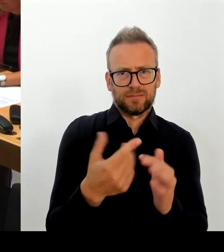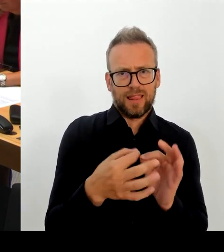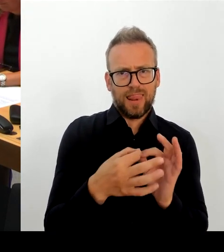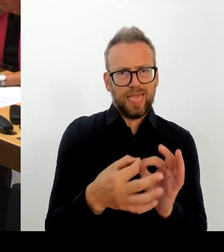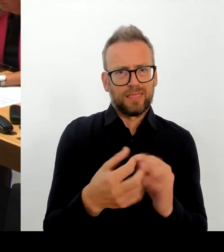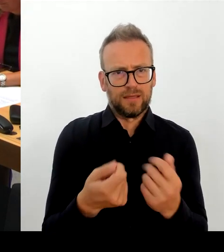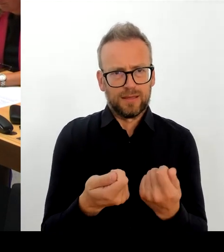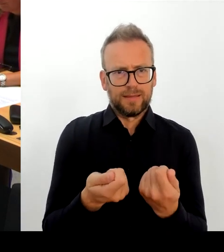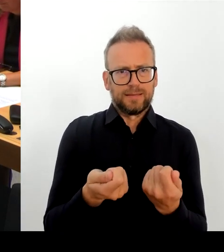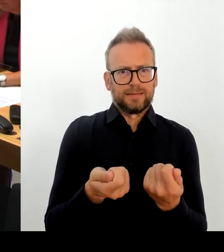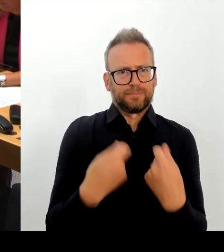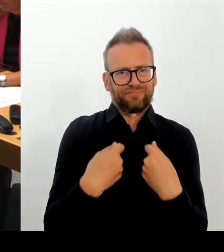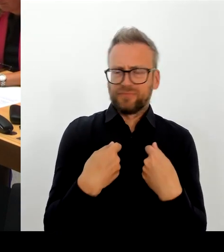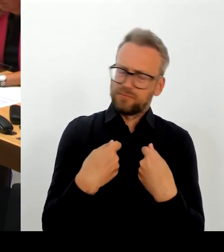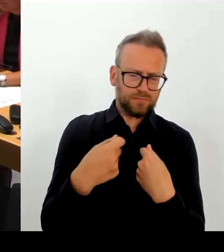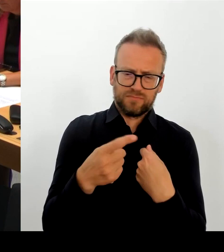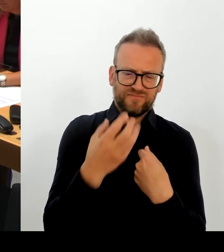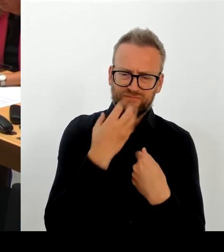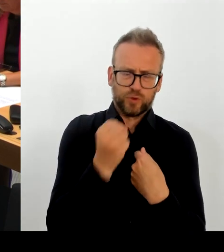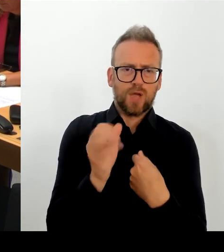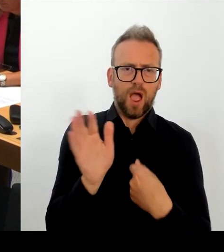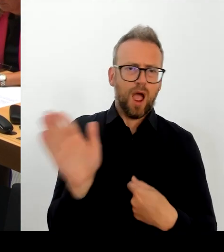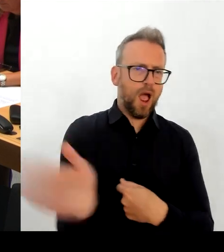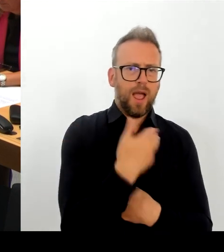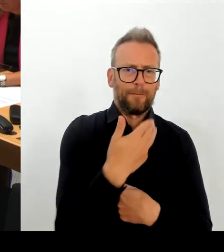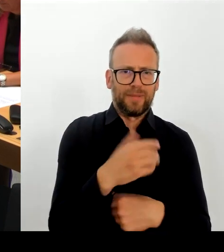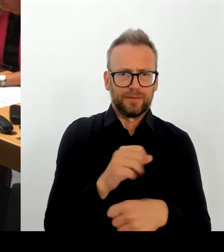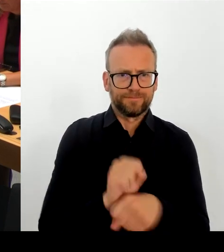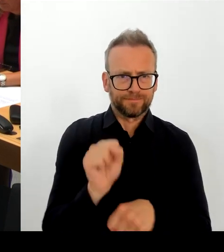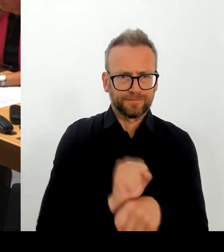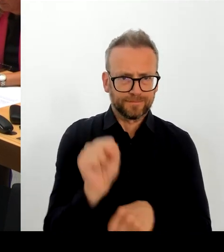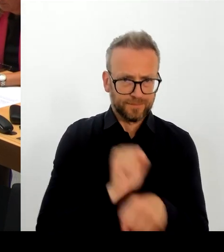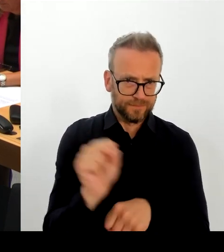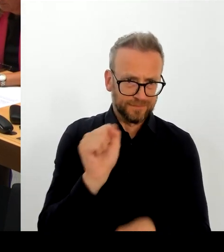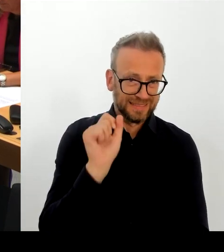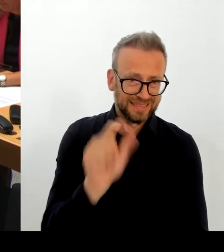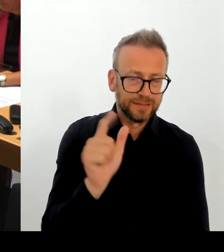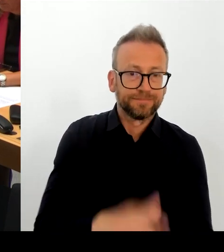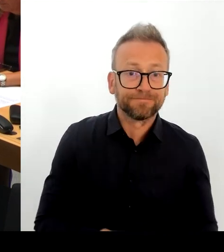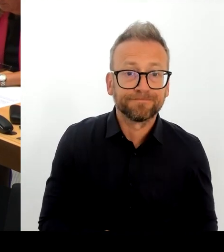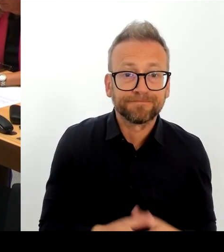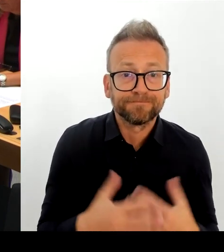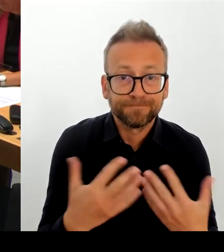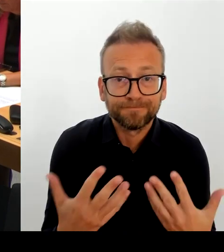über die Berlinale sprechen. Ich glaube, wir haben beide gemeinsam das Ziel, nicht nur die Kulturstaatsministerin, sondern auch